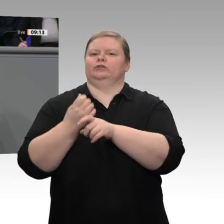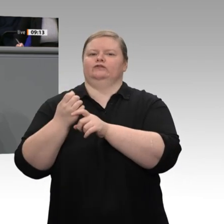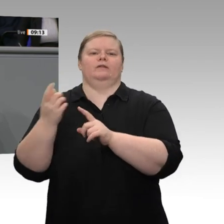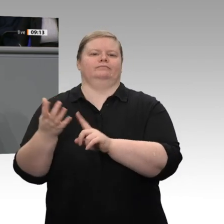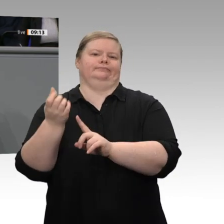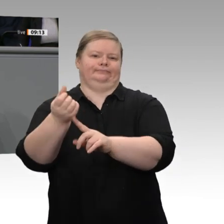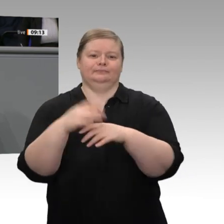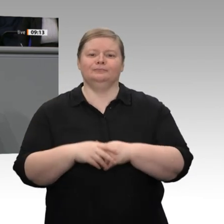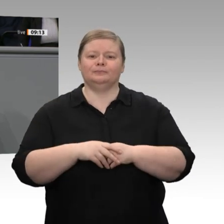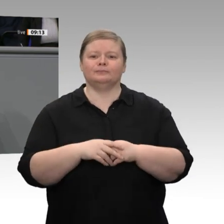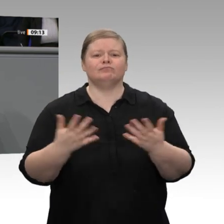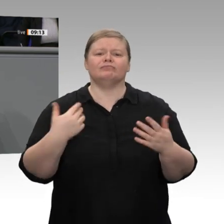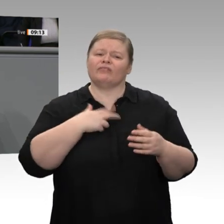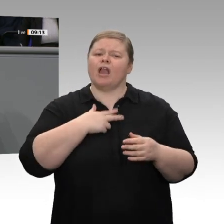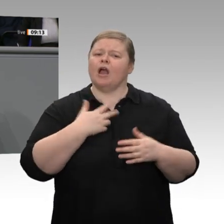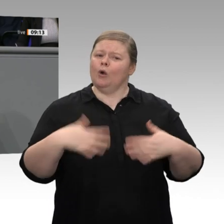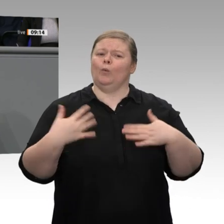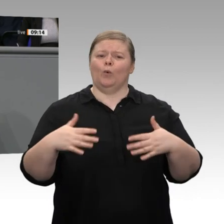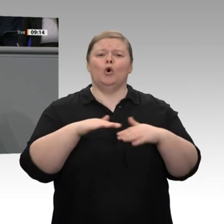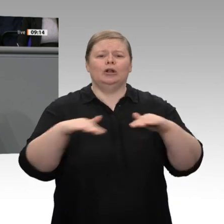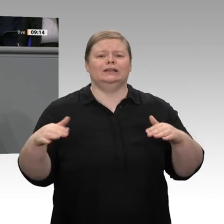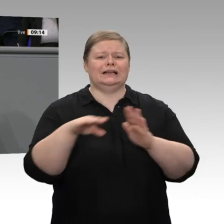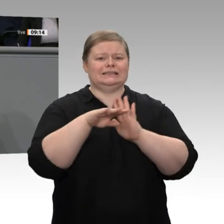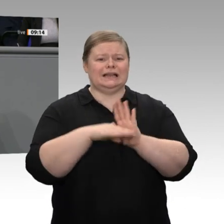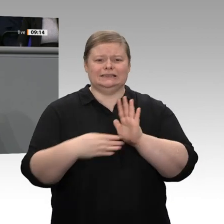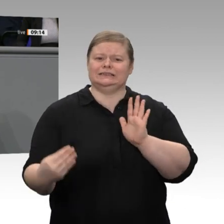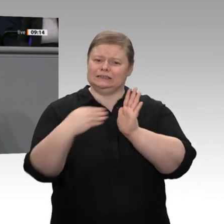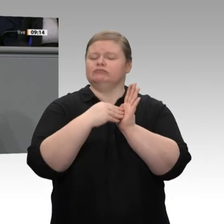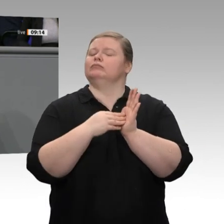Mittelstandsstrategie für mein Ministerium den Vorschlag gemacht, dass wir auch über